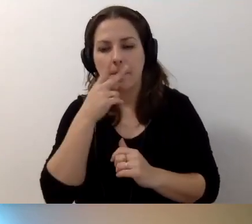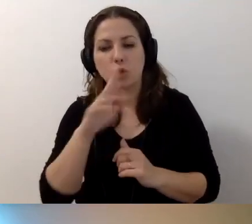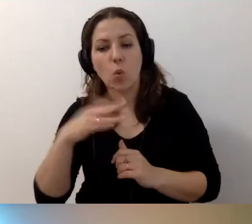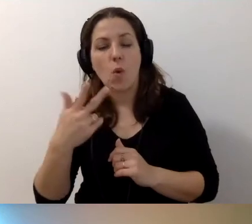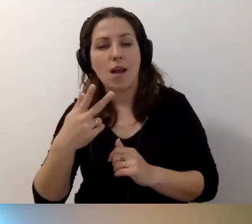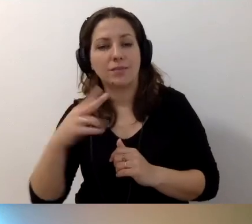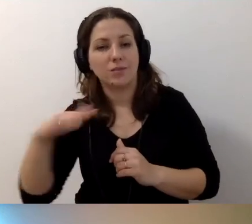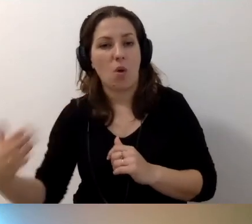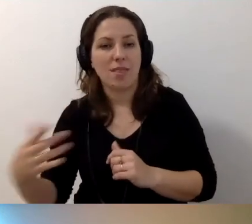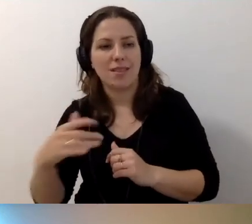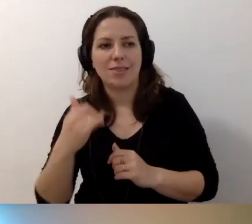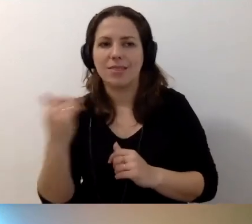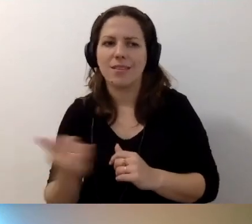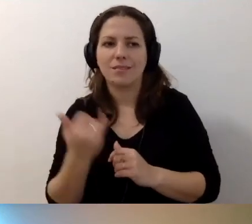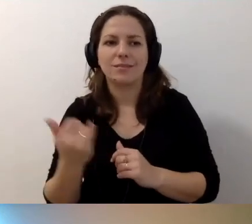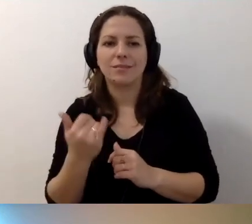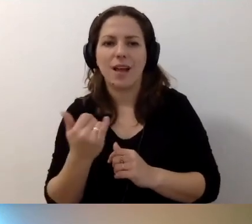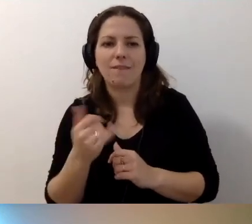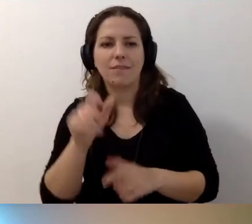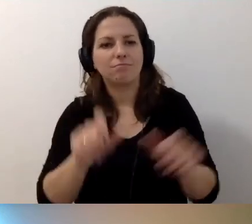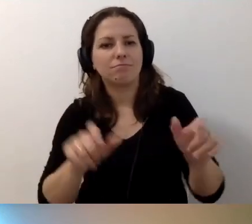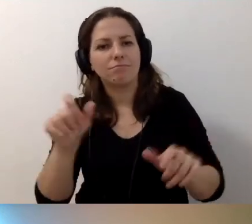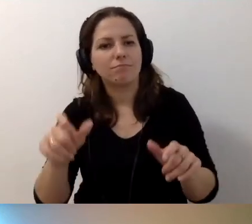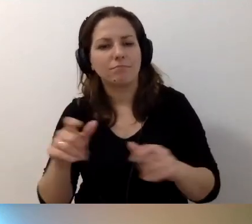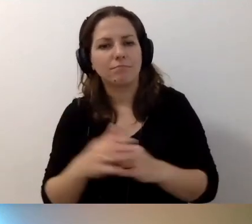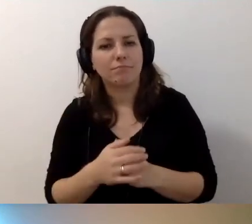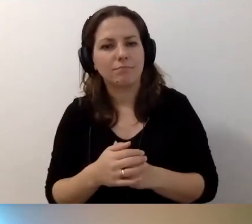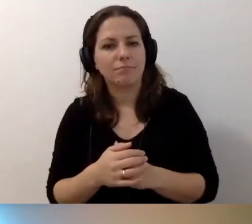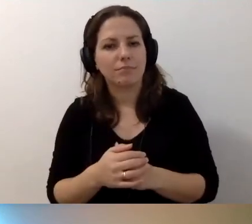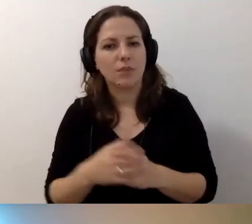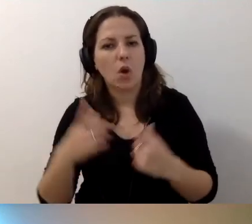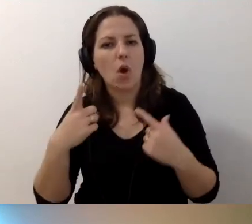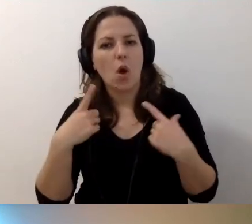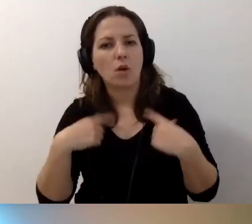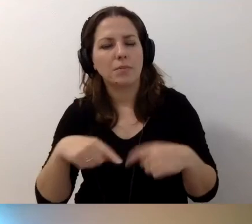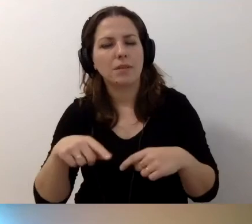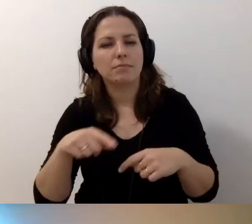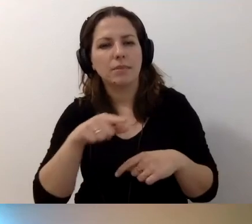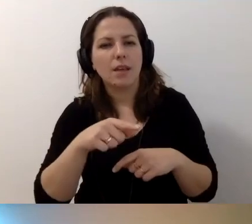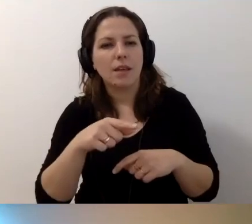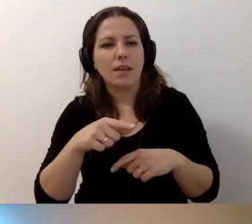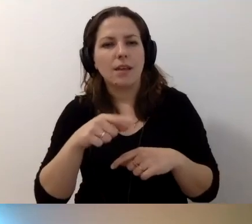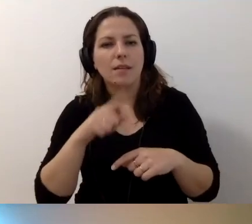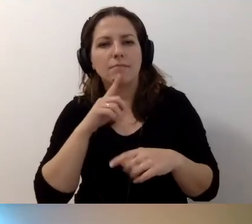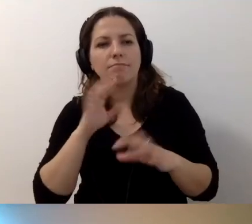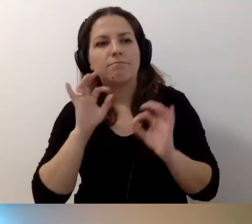że osoby dedykowane koordynacji dostępności niekoniecznie chcą się z nią zaprzyjaźniać.